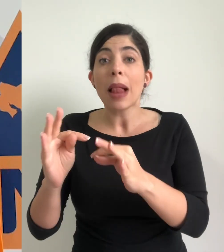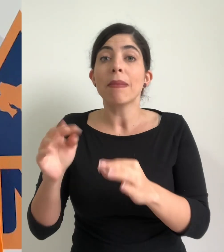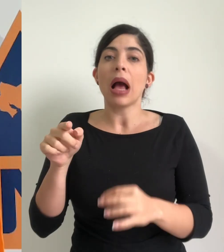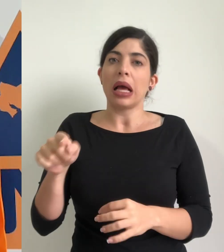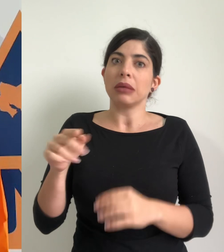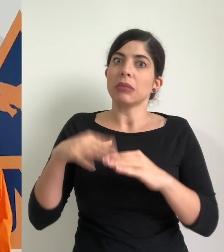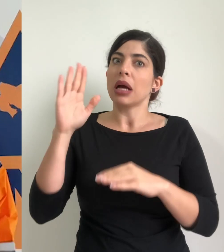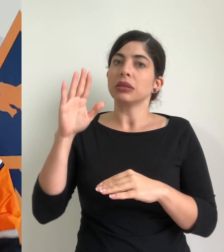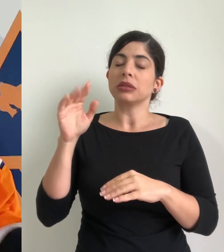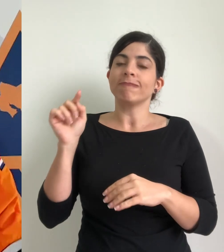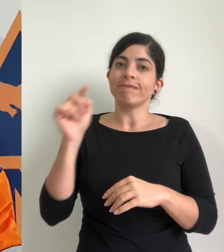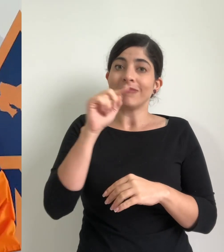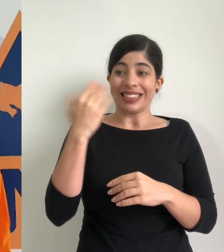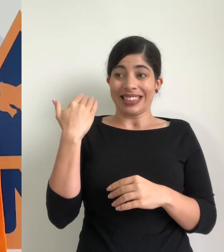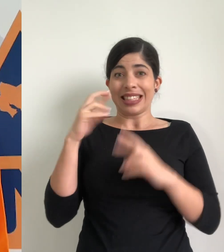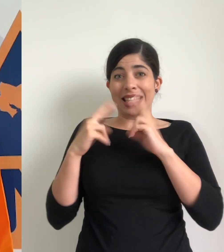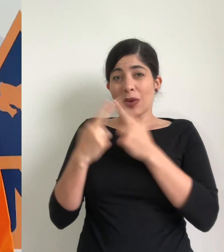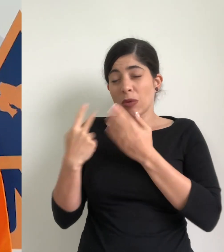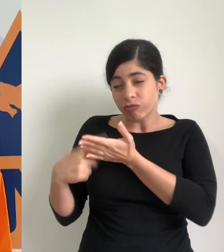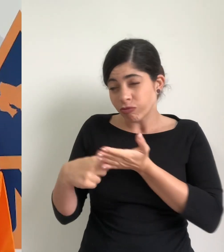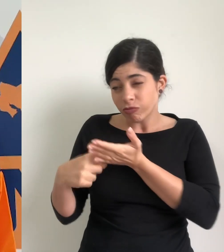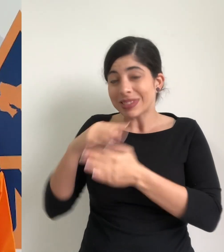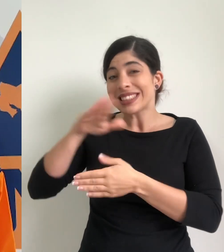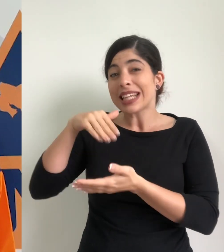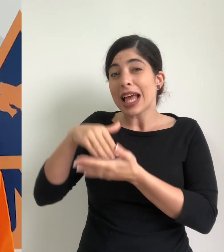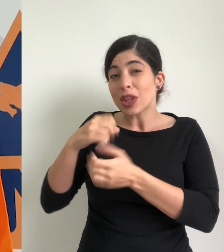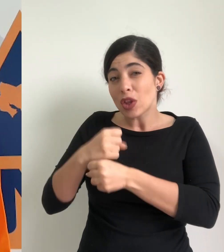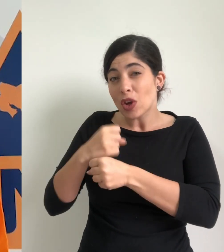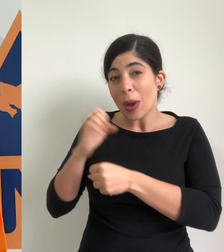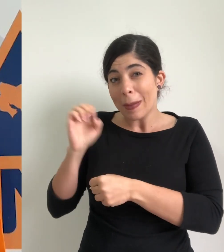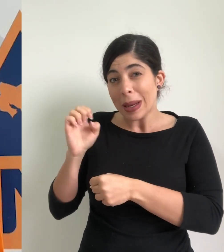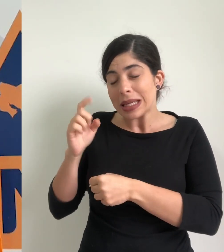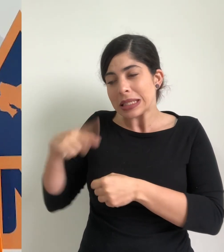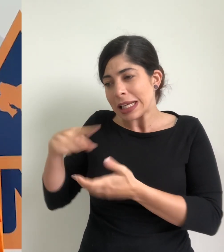acabamos de terminar una sesión de trabajo del centro de operaciones de emergencia y se tomó